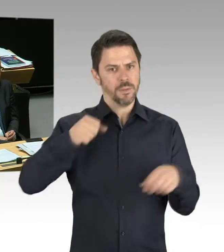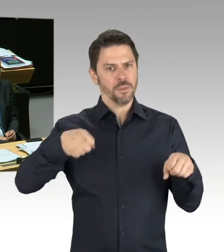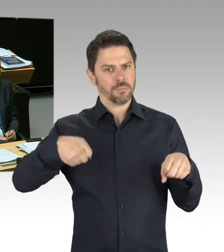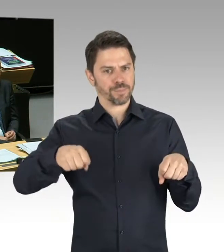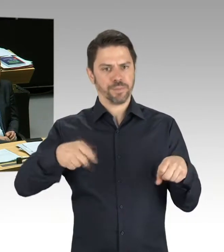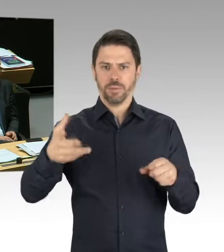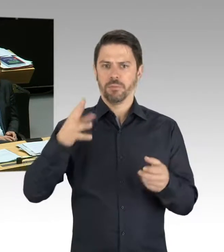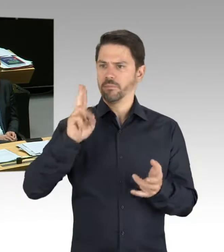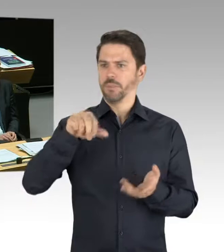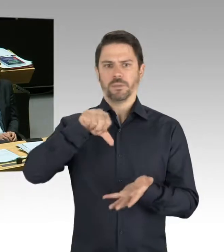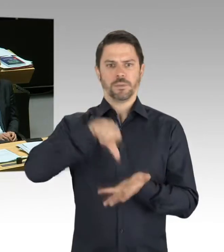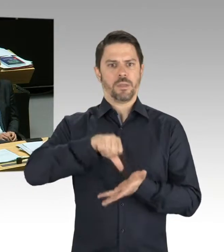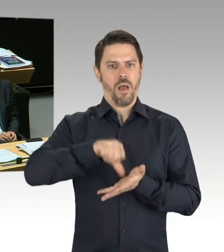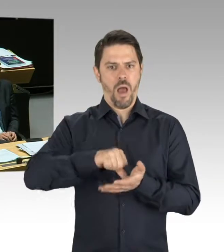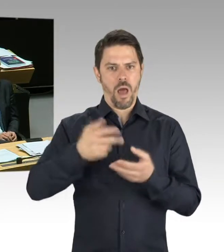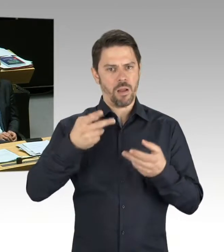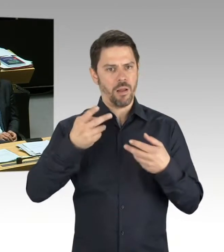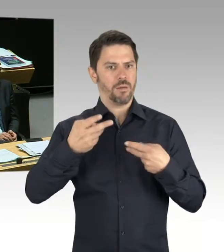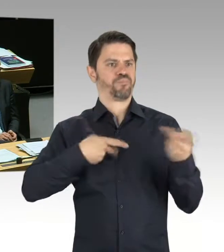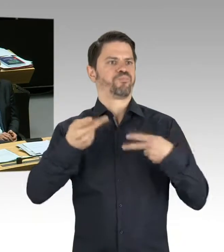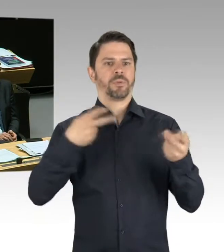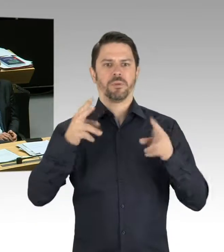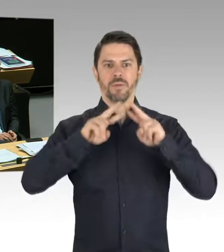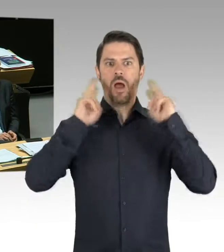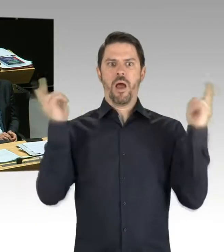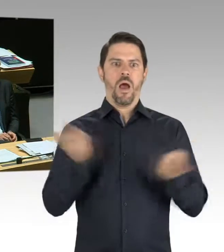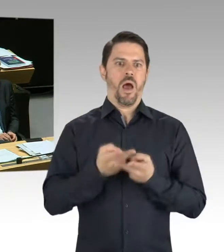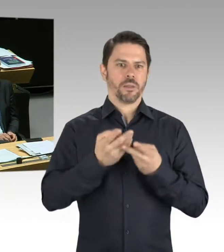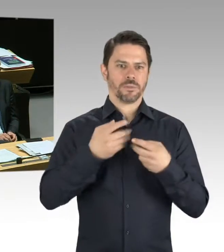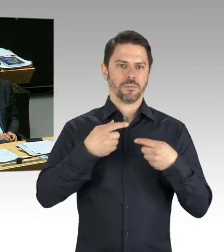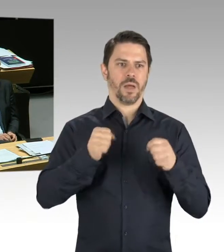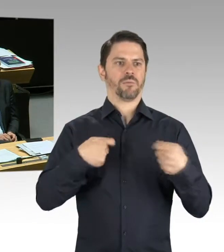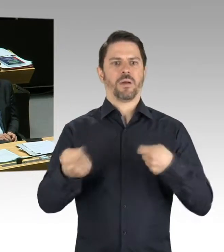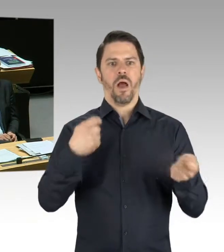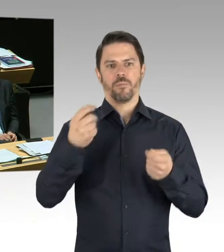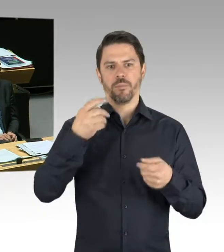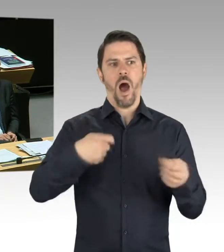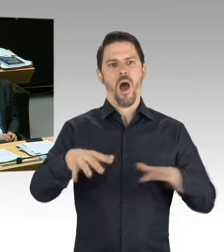den ersten Elektroroller entwickelt und produziert. Wir sind also in guten Gesprächen mit der Werksführung und mit der Belegschaft